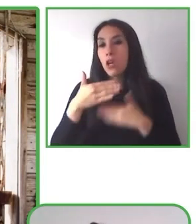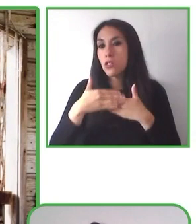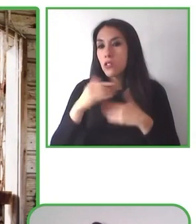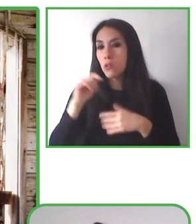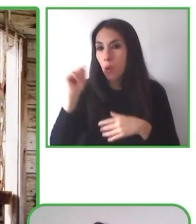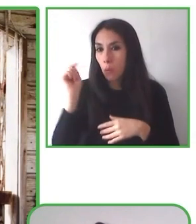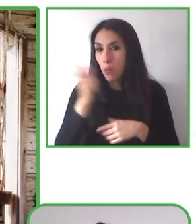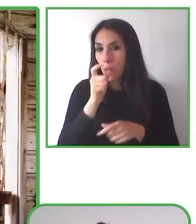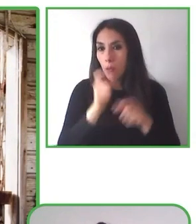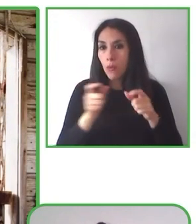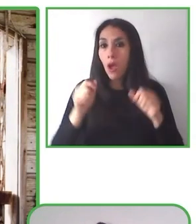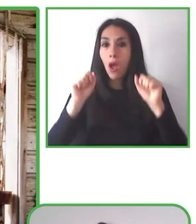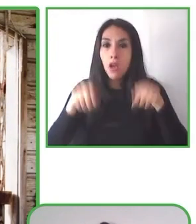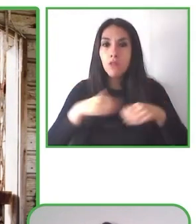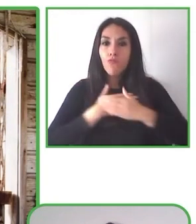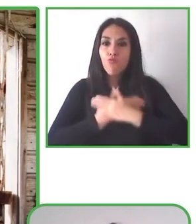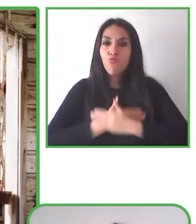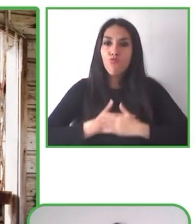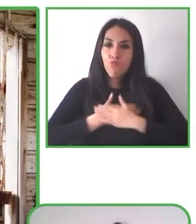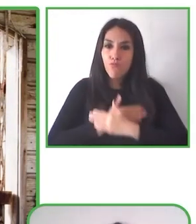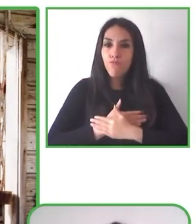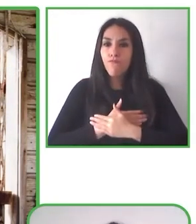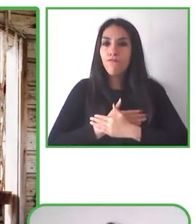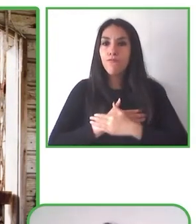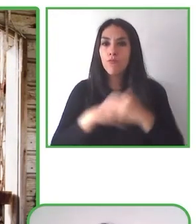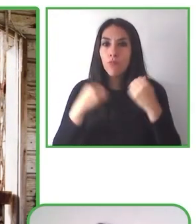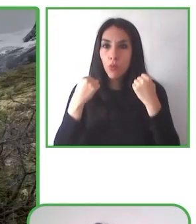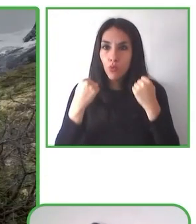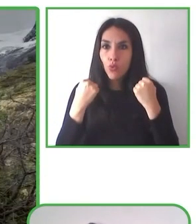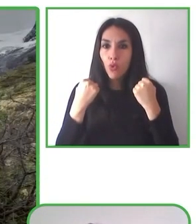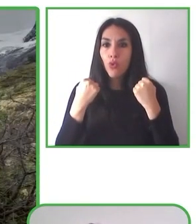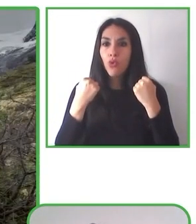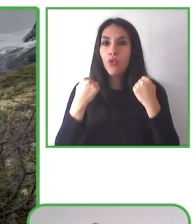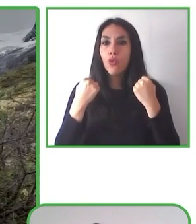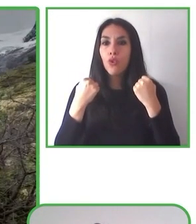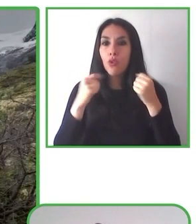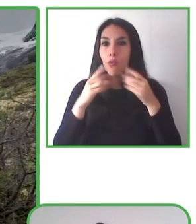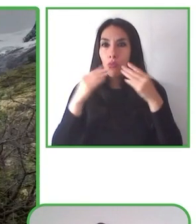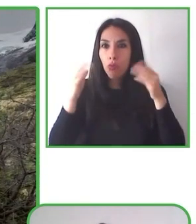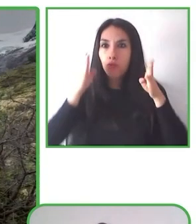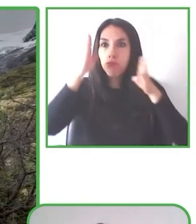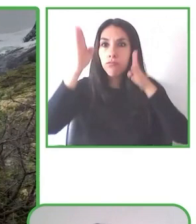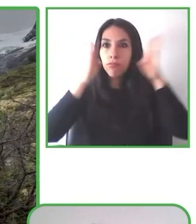es la inclusión de las personas con discapacidad y sus familias a los espacios de participación ciudadana.